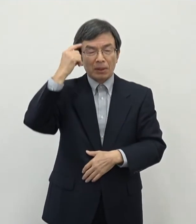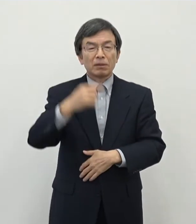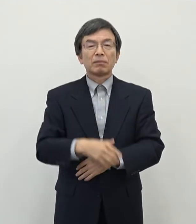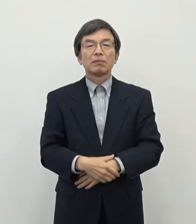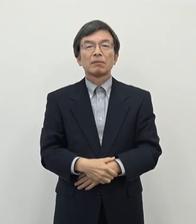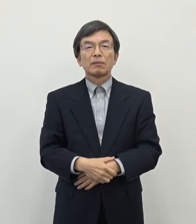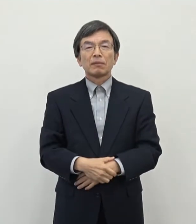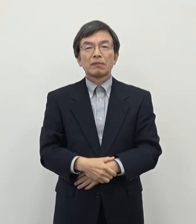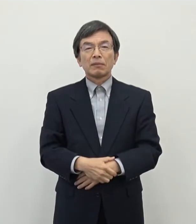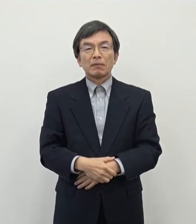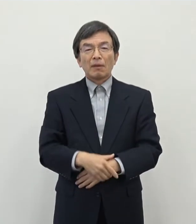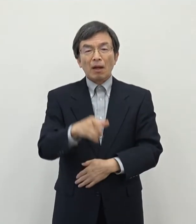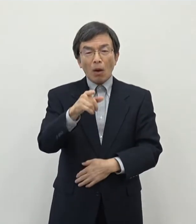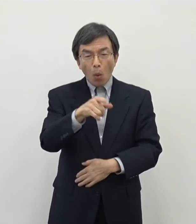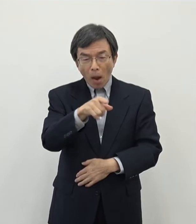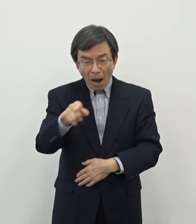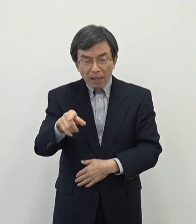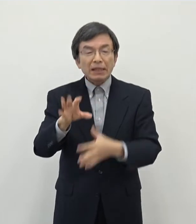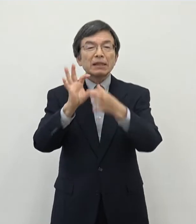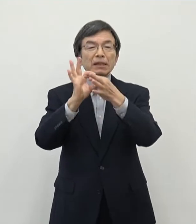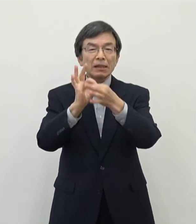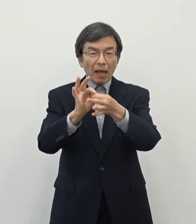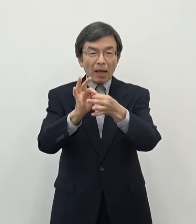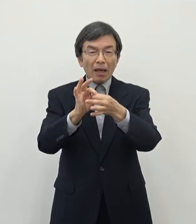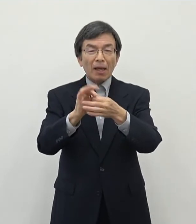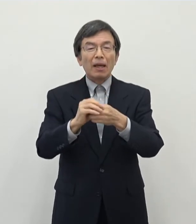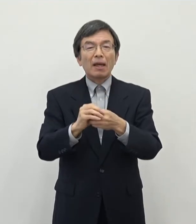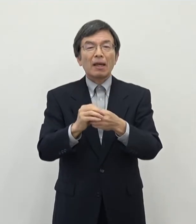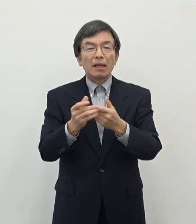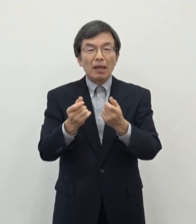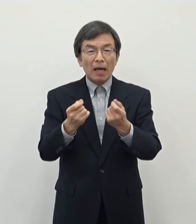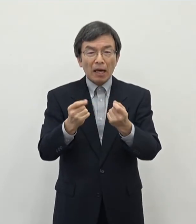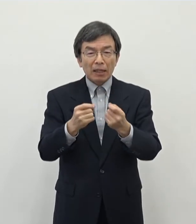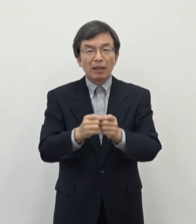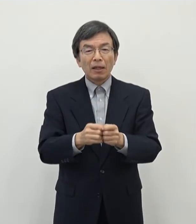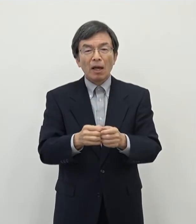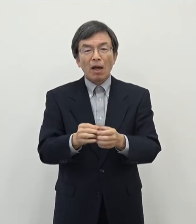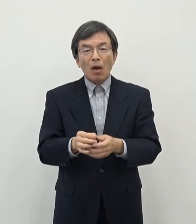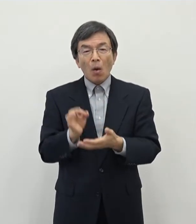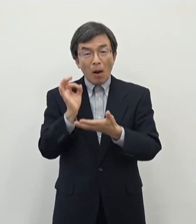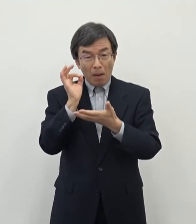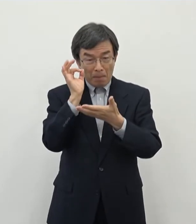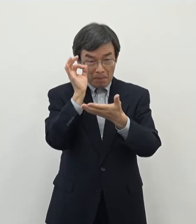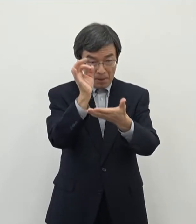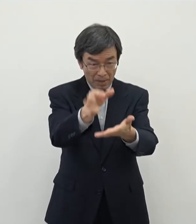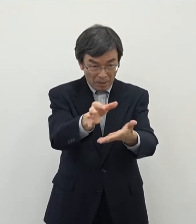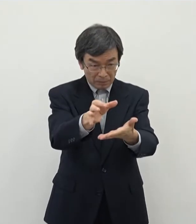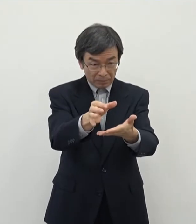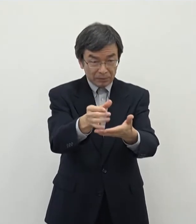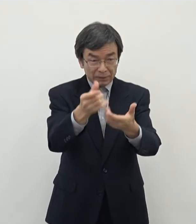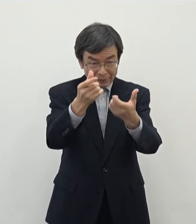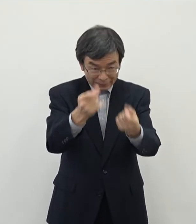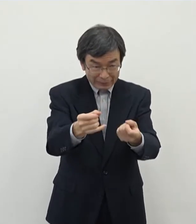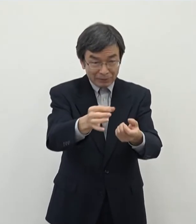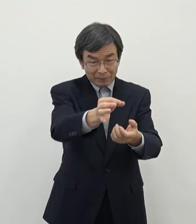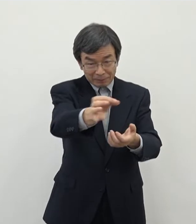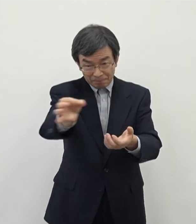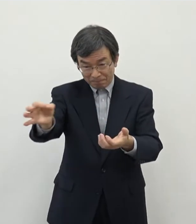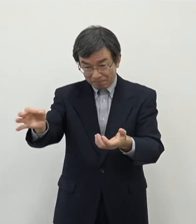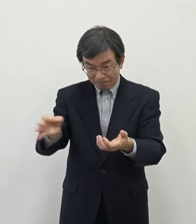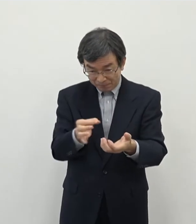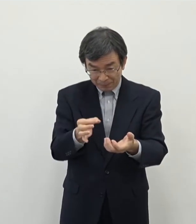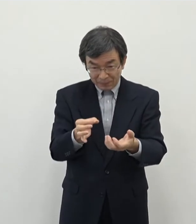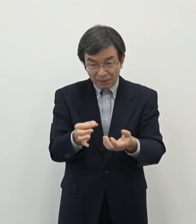これらについてですね やはりあの費用対効果としてきちんと回収できるのかというような話があるかと思い